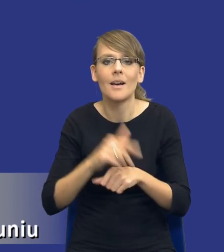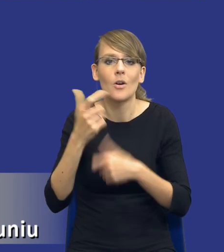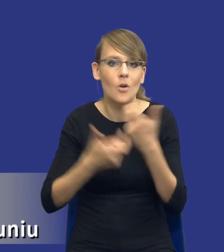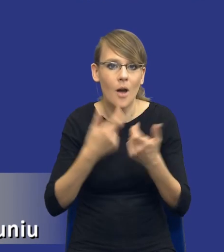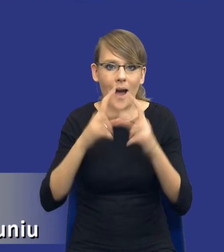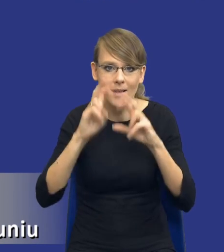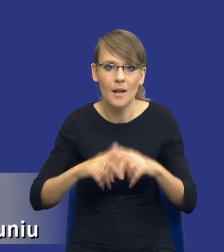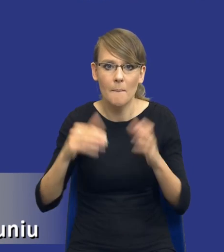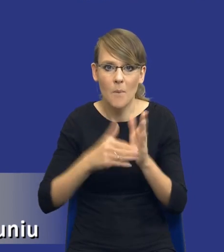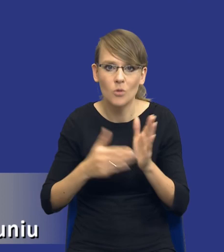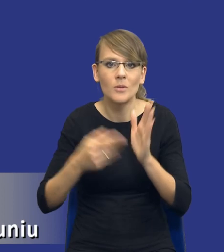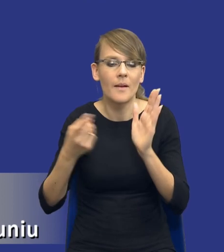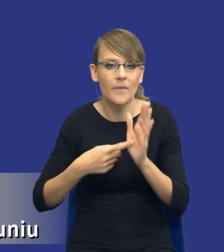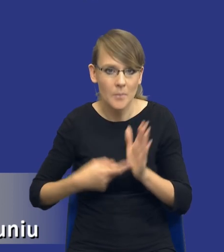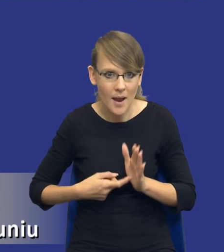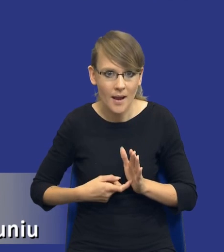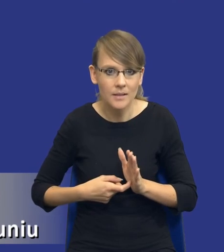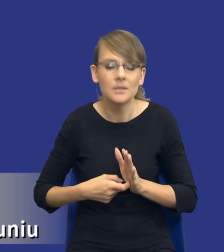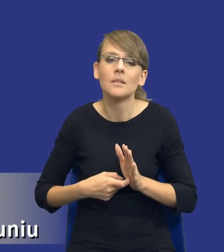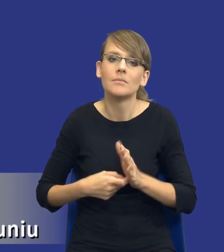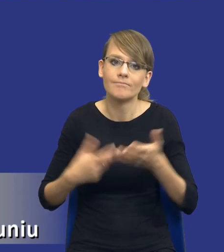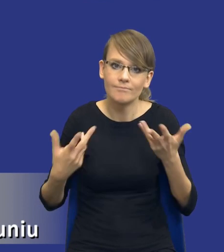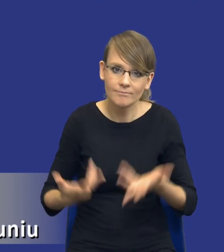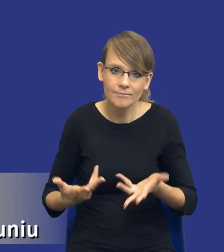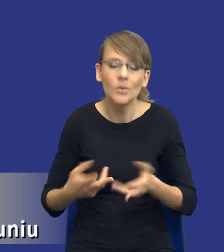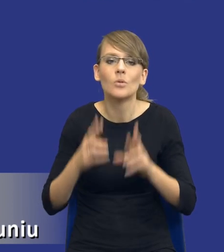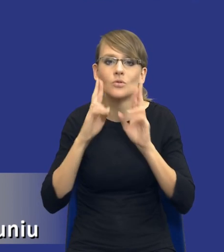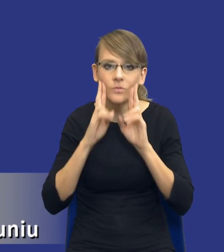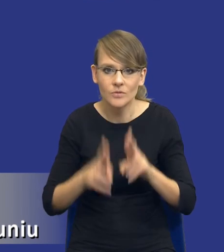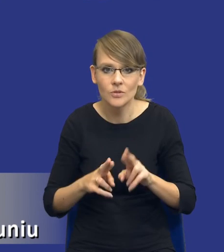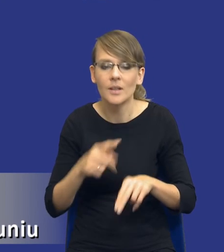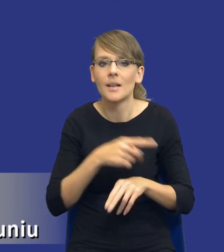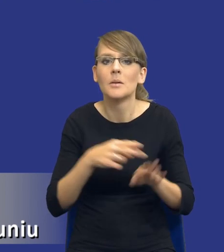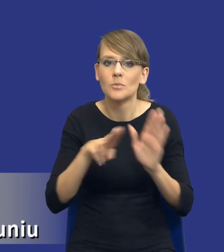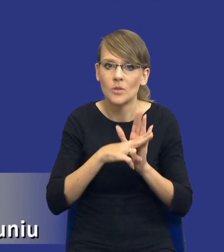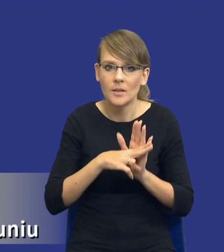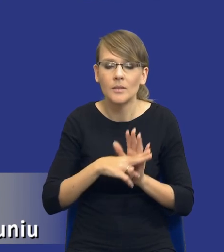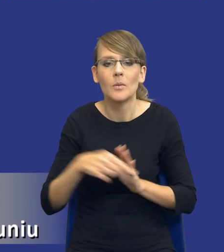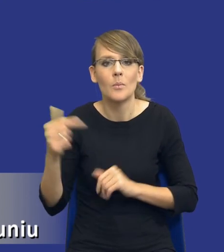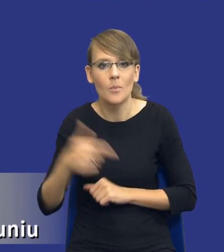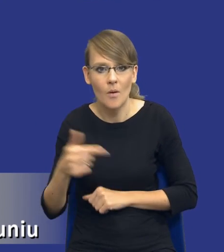potrzeb i wymagań w postępowaniach unijnych, no to rzeczywiście ten przepis powinien,